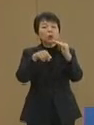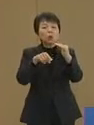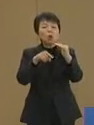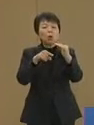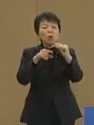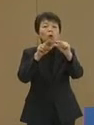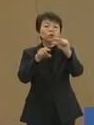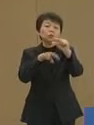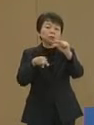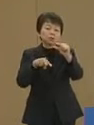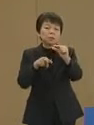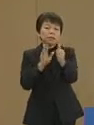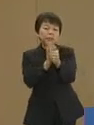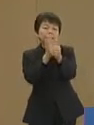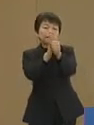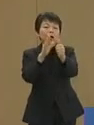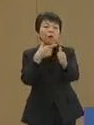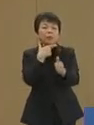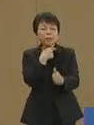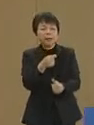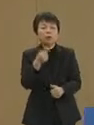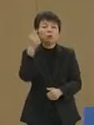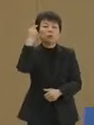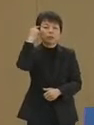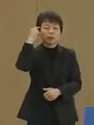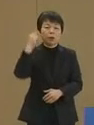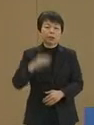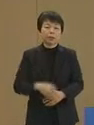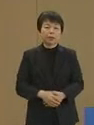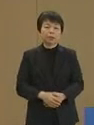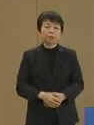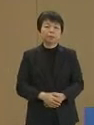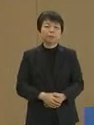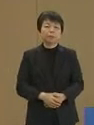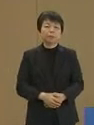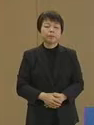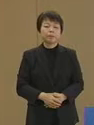支援をしていきたいと 存じております